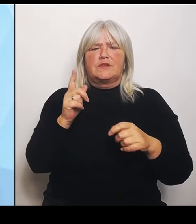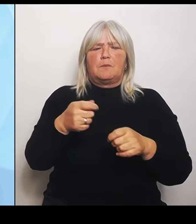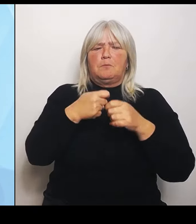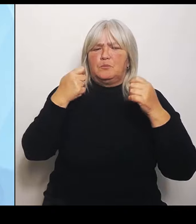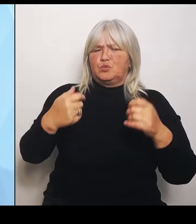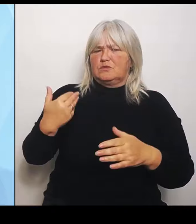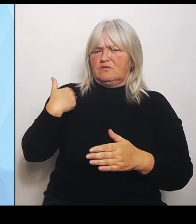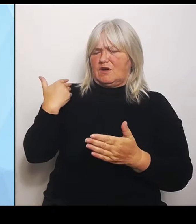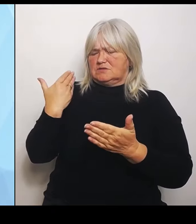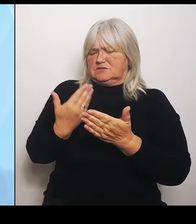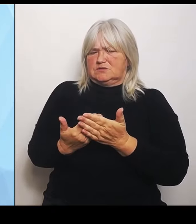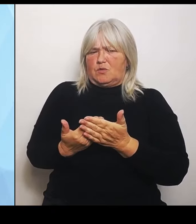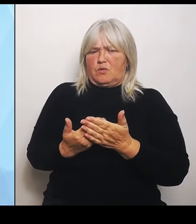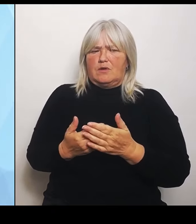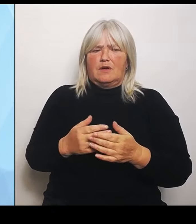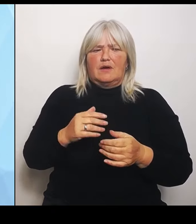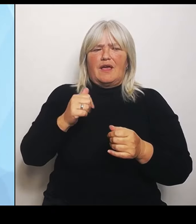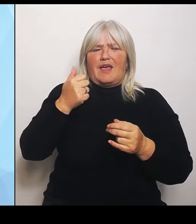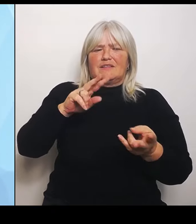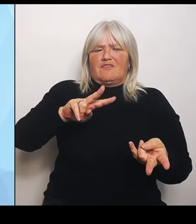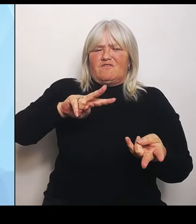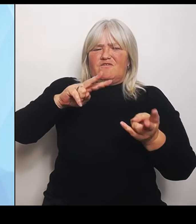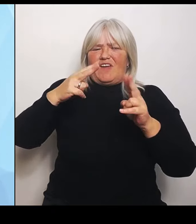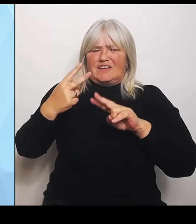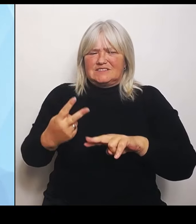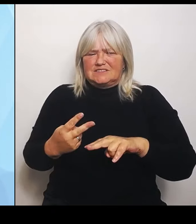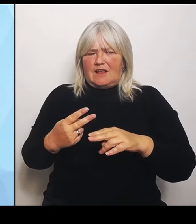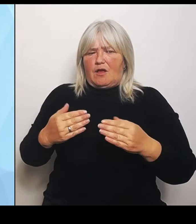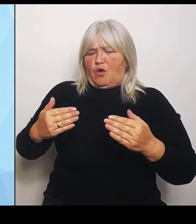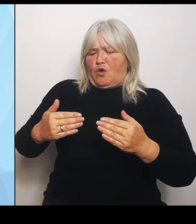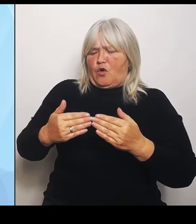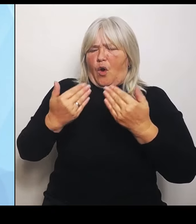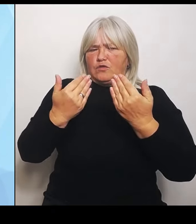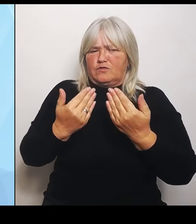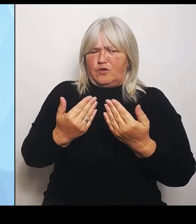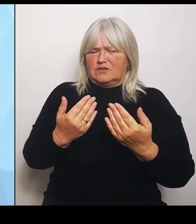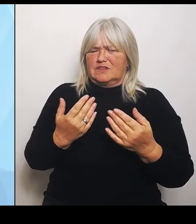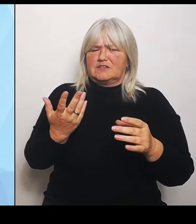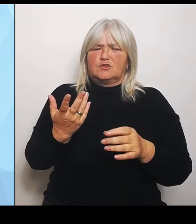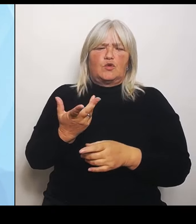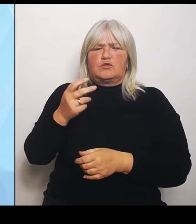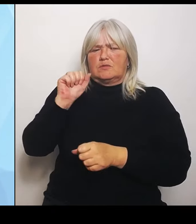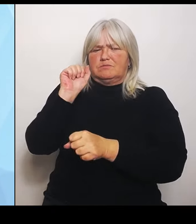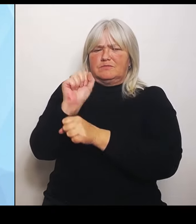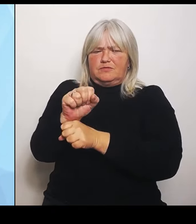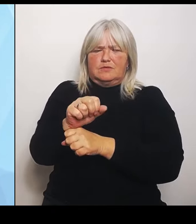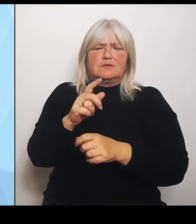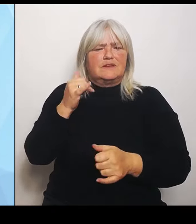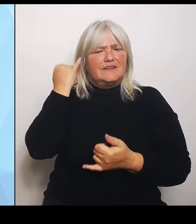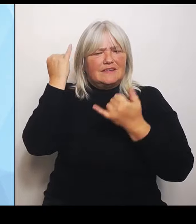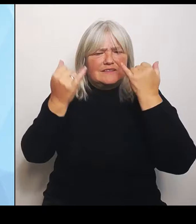Ignorieren, von Ideen der Bundesländer, aber vor allem auch der Krankenhausträger geprägt. Wir wollen es anders machen.